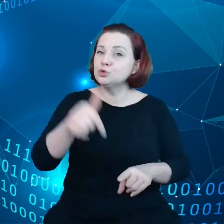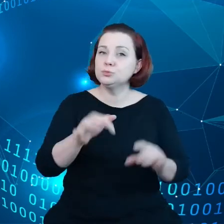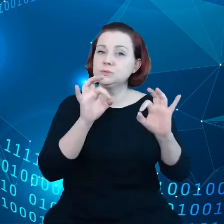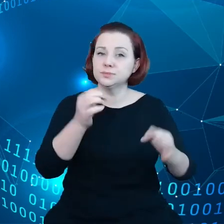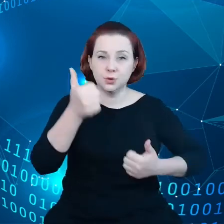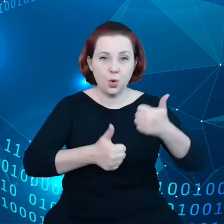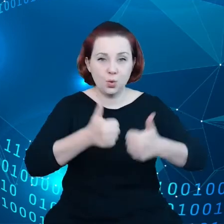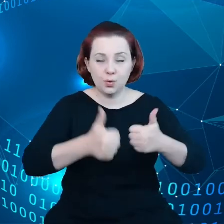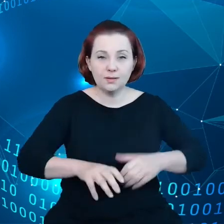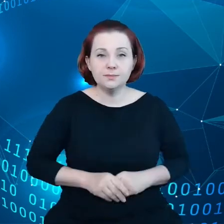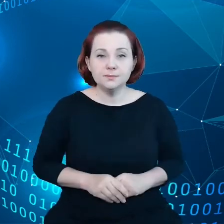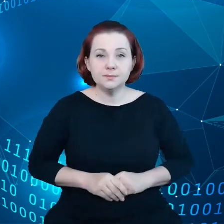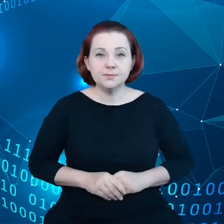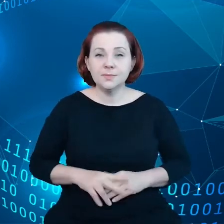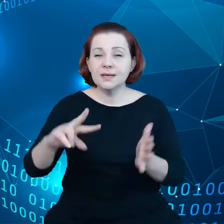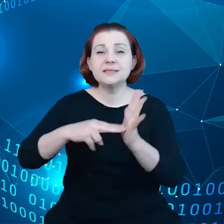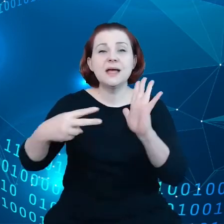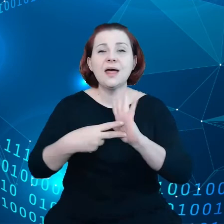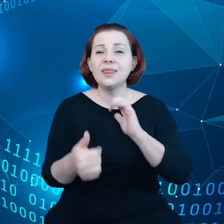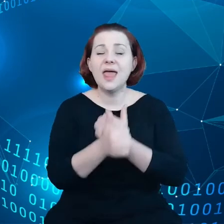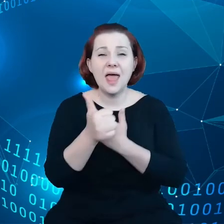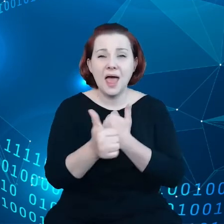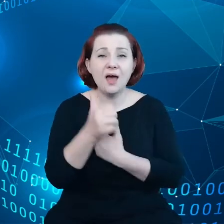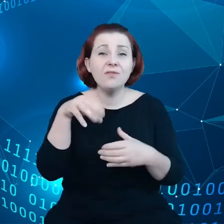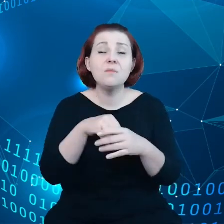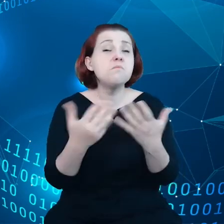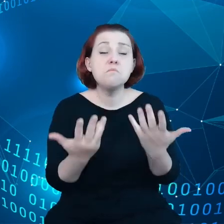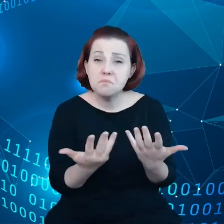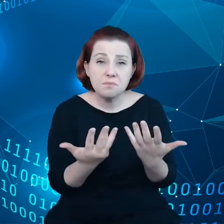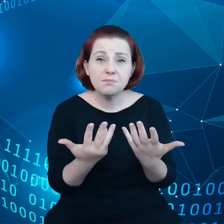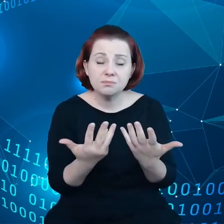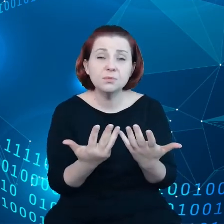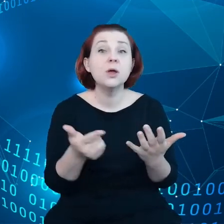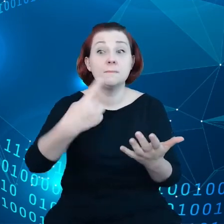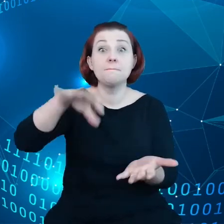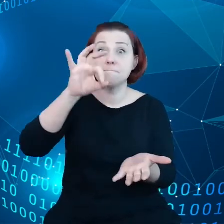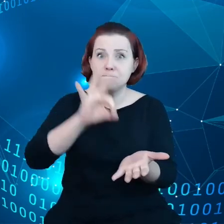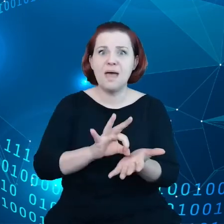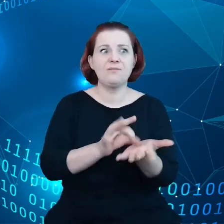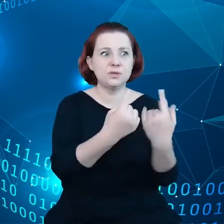W strategii danych chodzi o to, aby zapewnić to, że zrealizujemy i możliwości i sprostamy